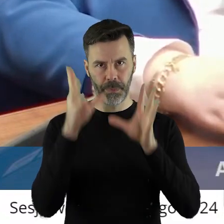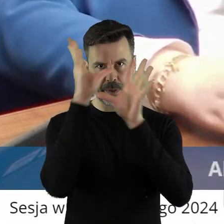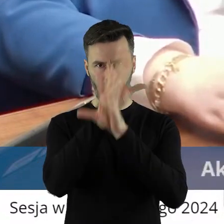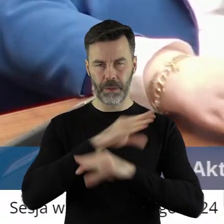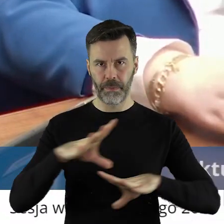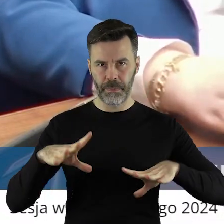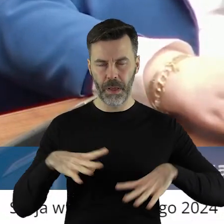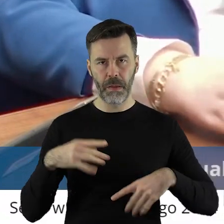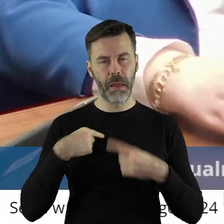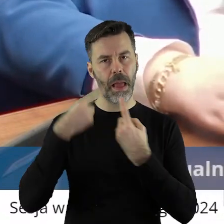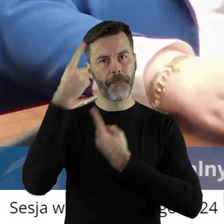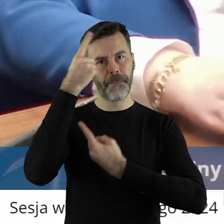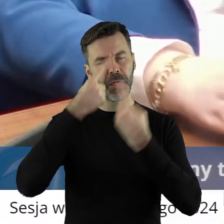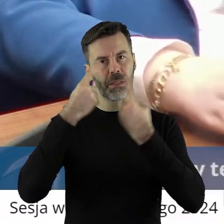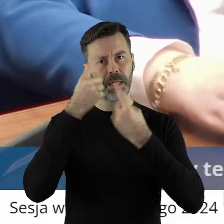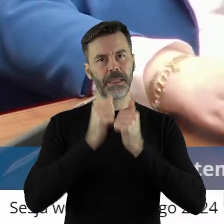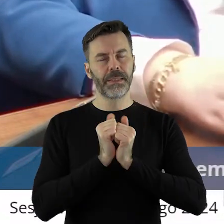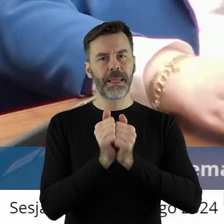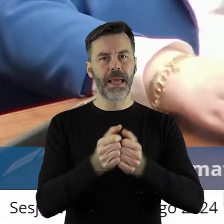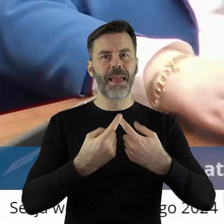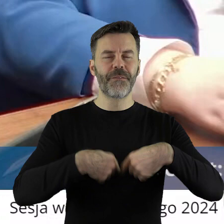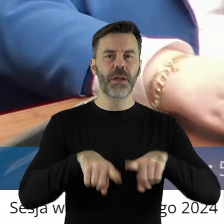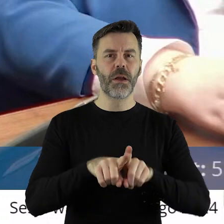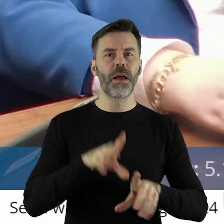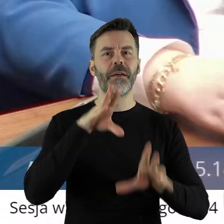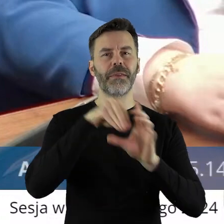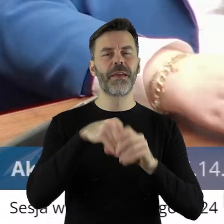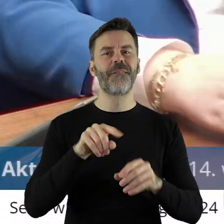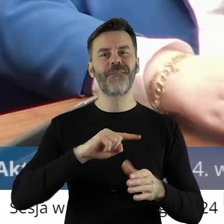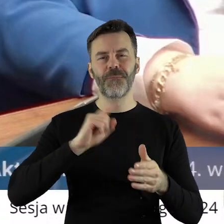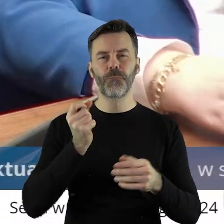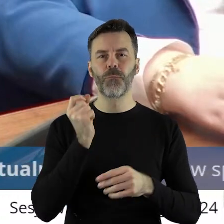realizacja wszelkich zadań, od tego są instytucje takie właśnie jak powołane,